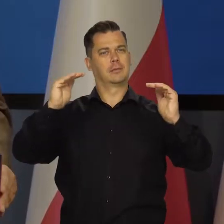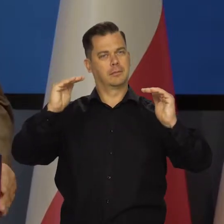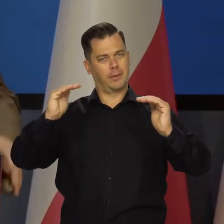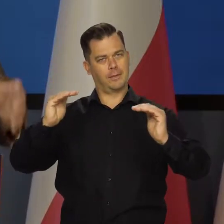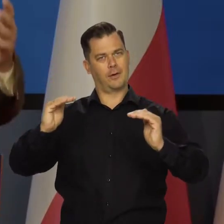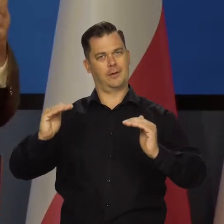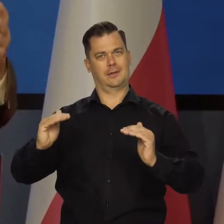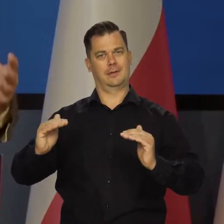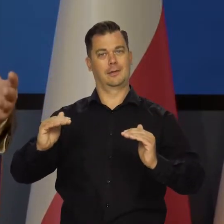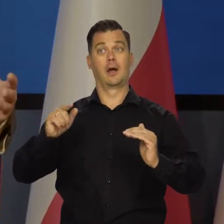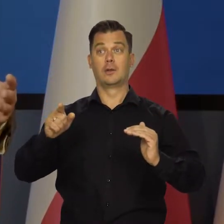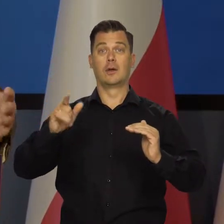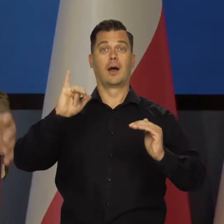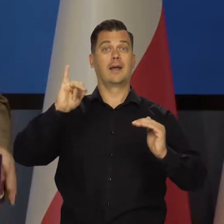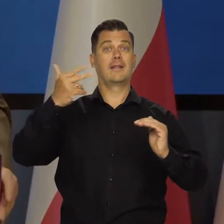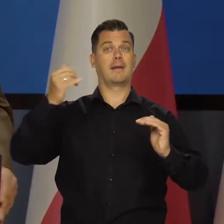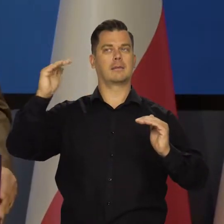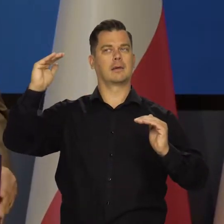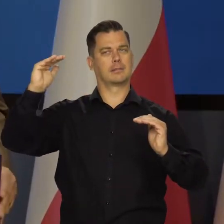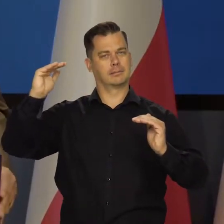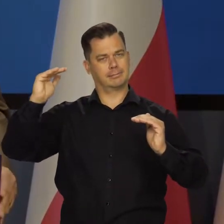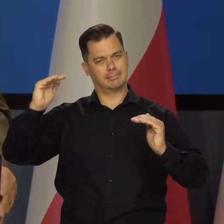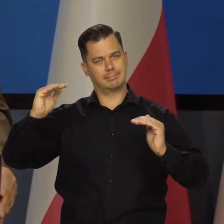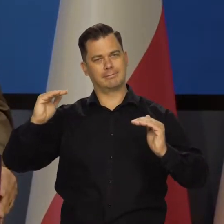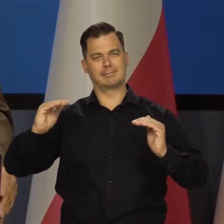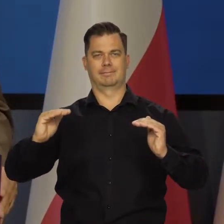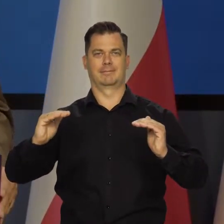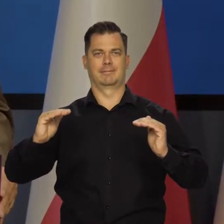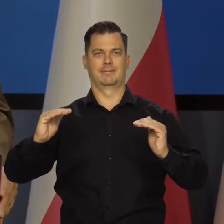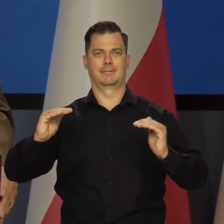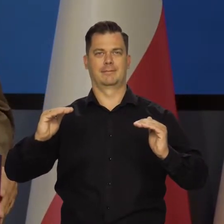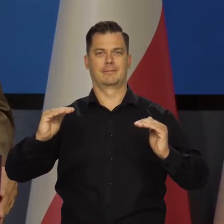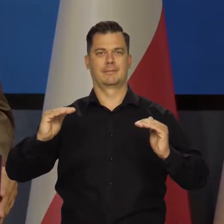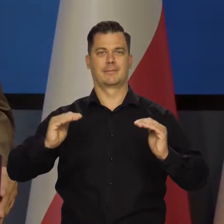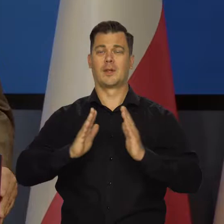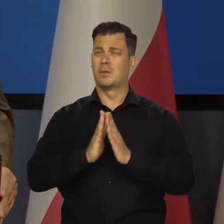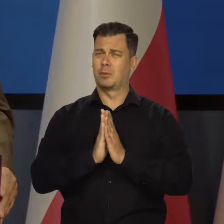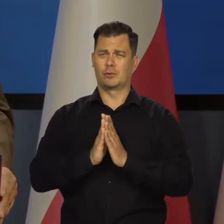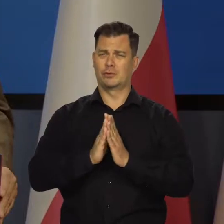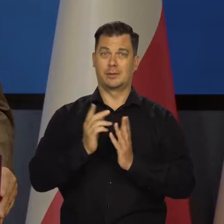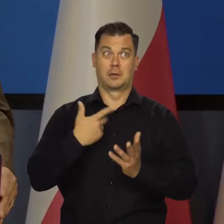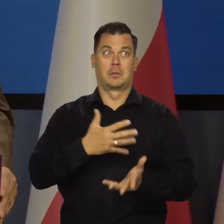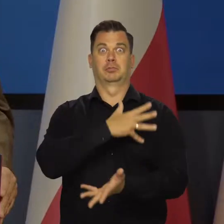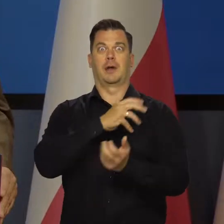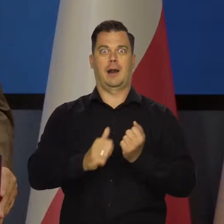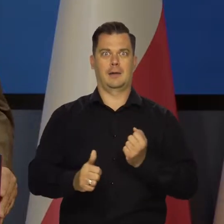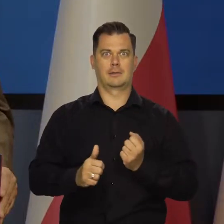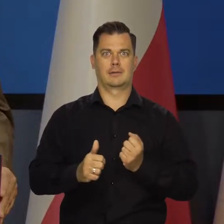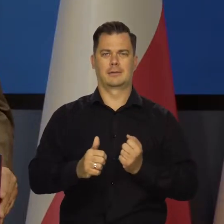Po to, żeby mieć niską, niższą inflację. I proszę się tym nie przerażać